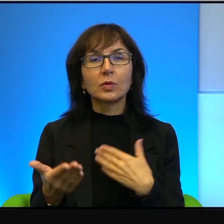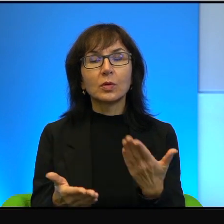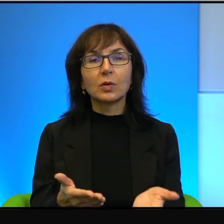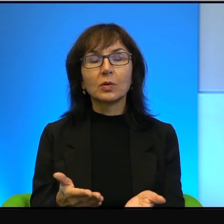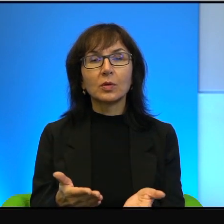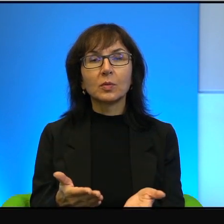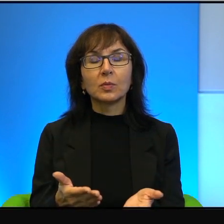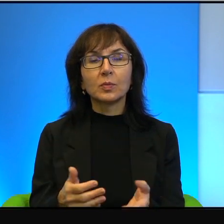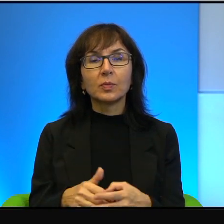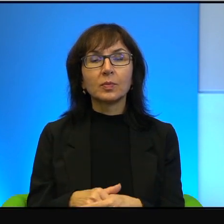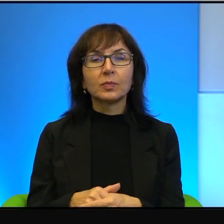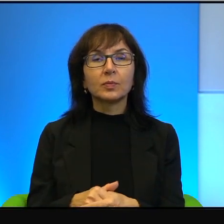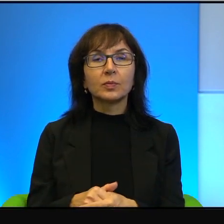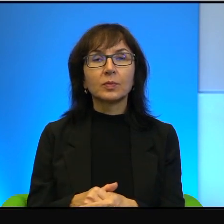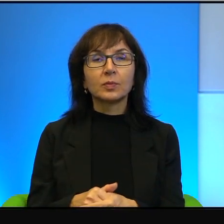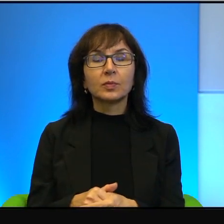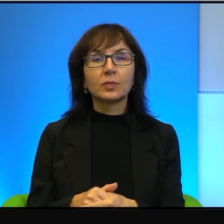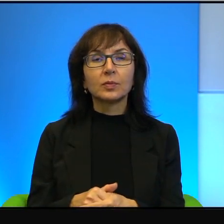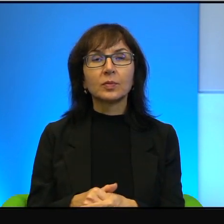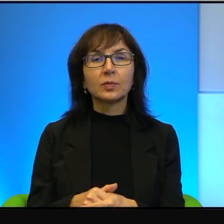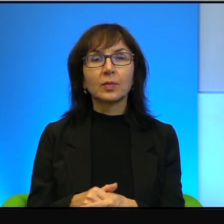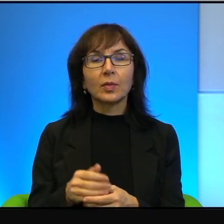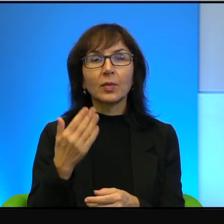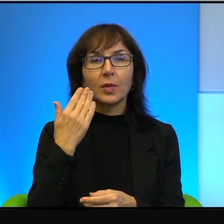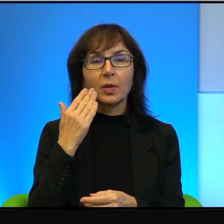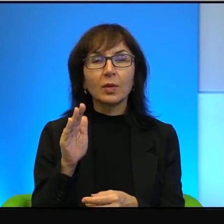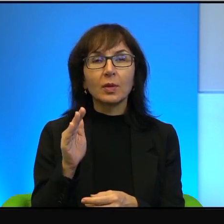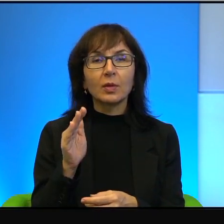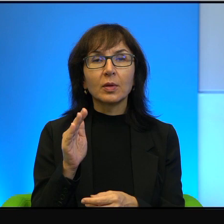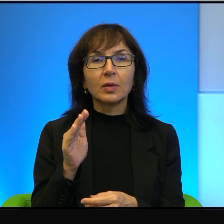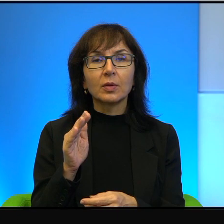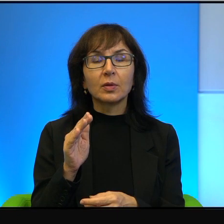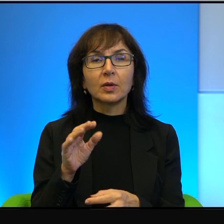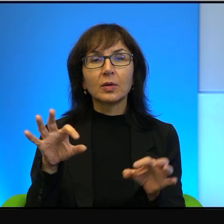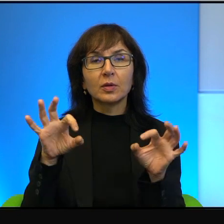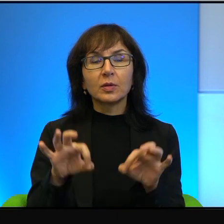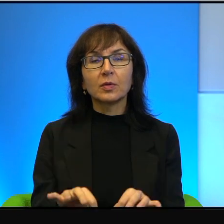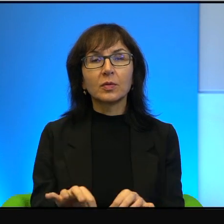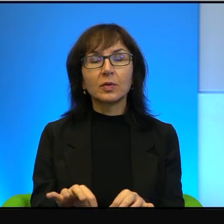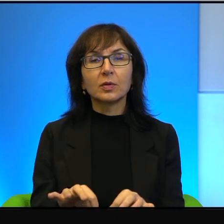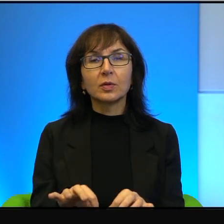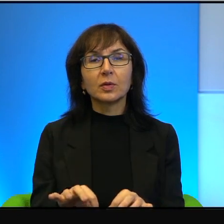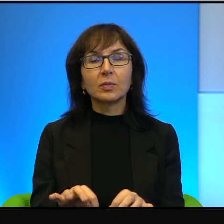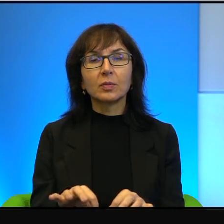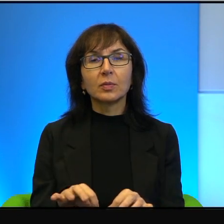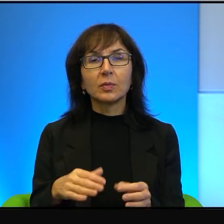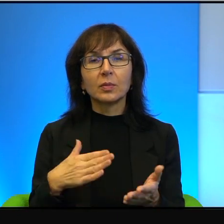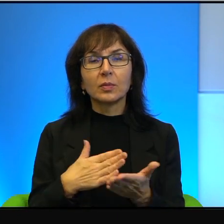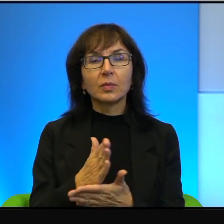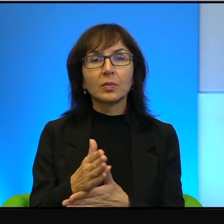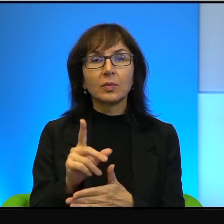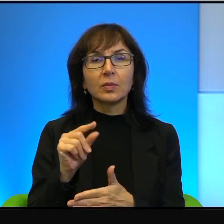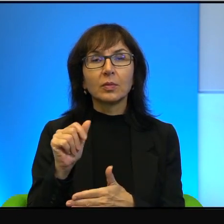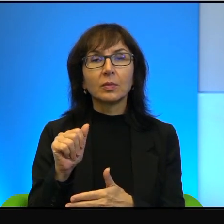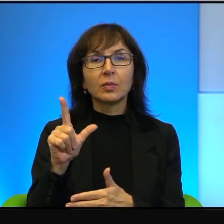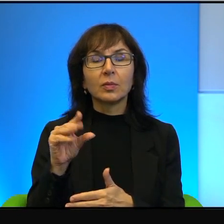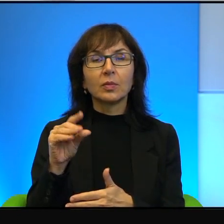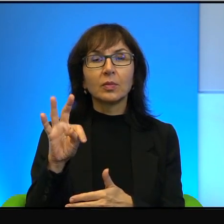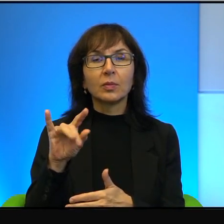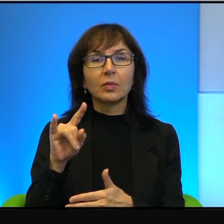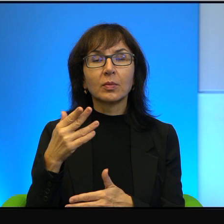i chyba bardziej zawiniony przez Palestyńczyków. Jednak właśnie na okoliczność